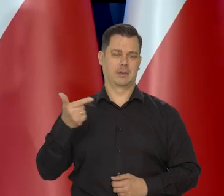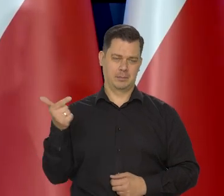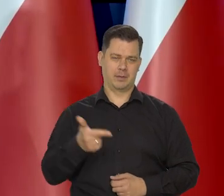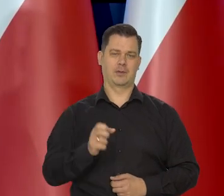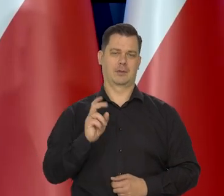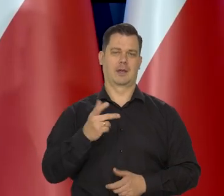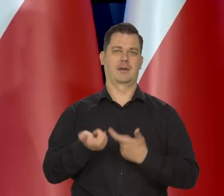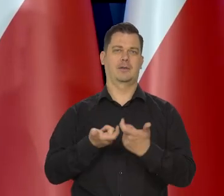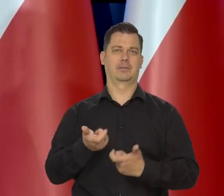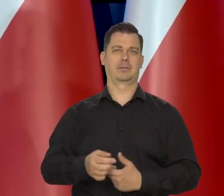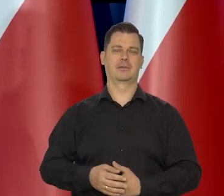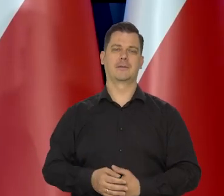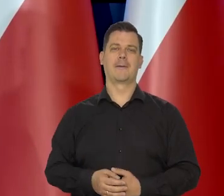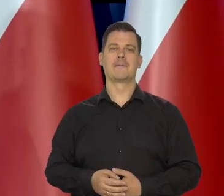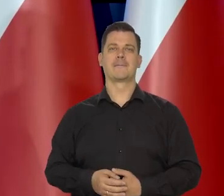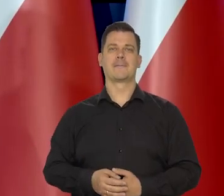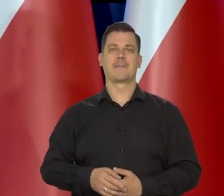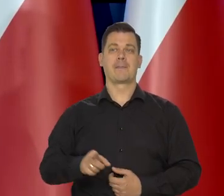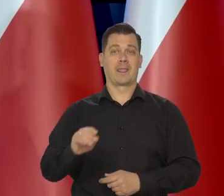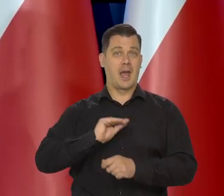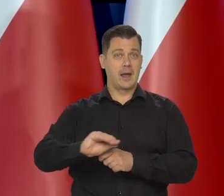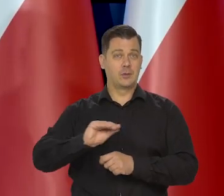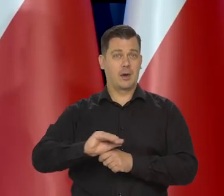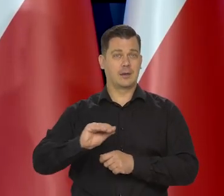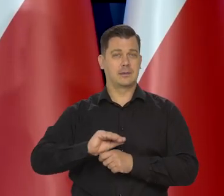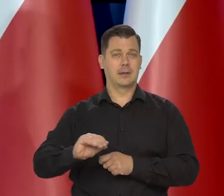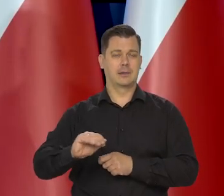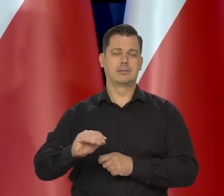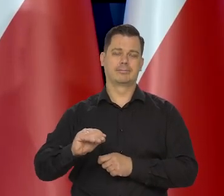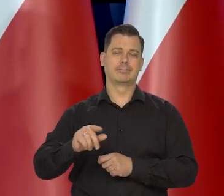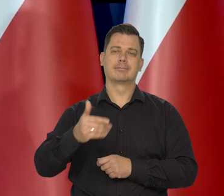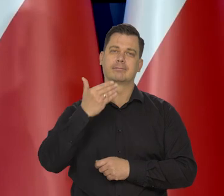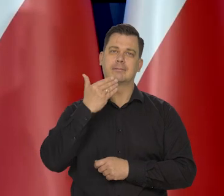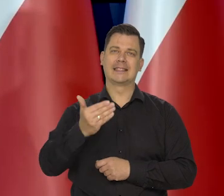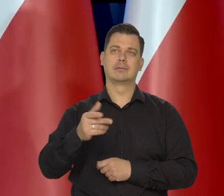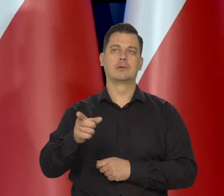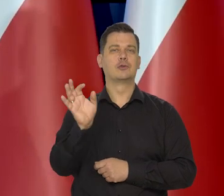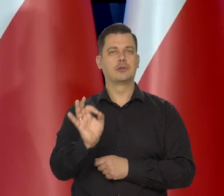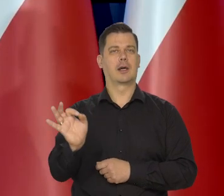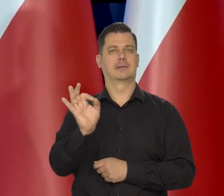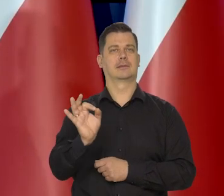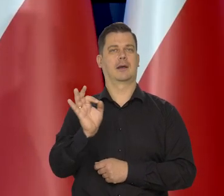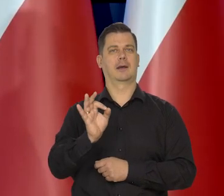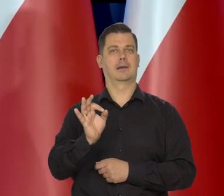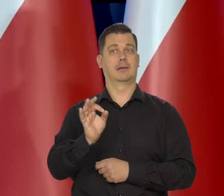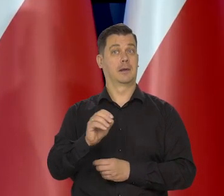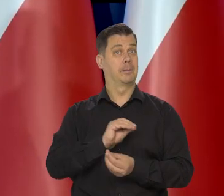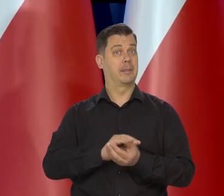Edukacja jest tym, co daje tę szansę i bezpłatne edukacje.